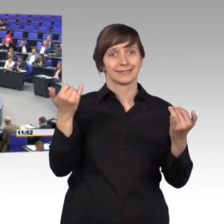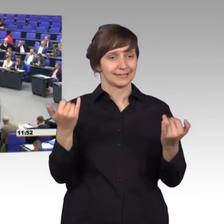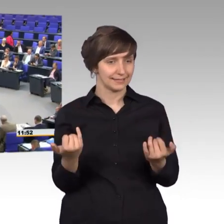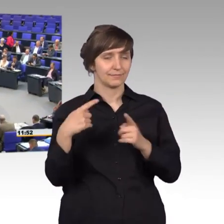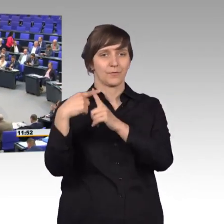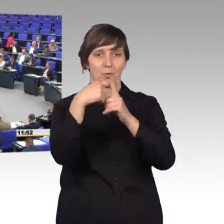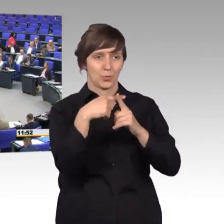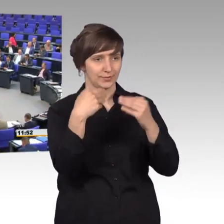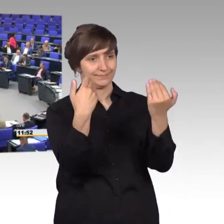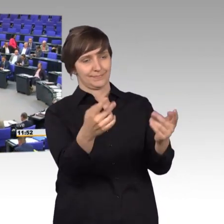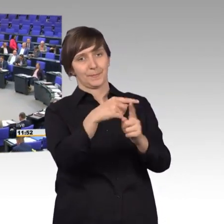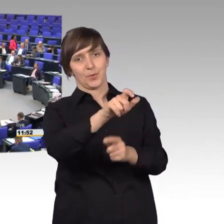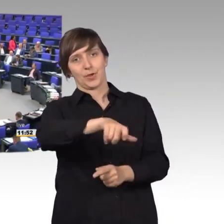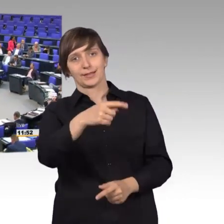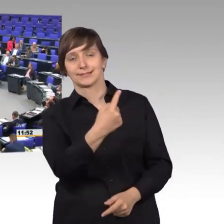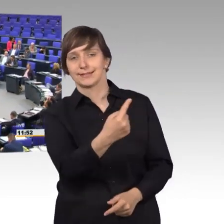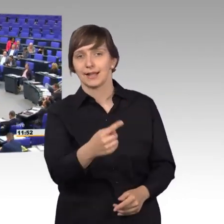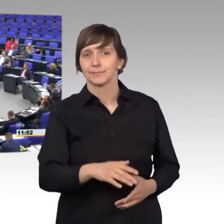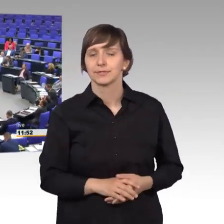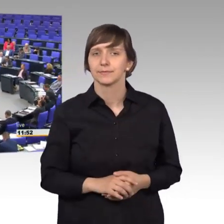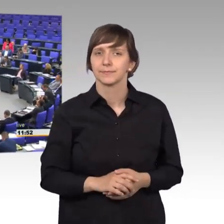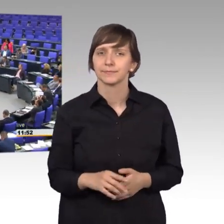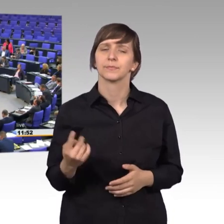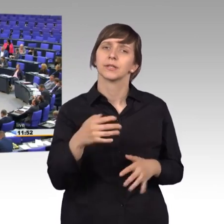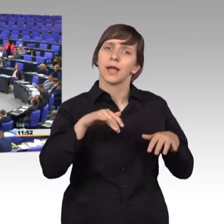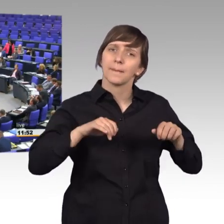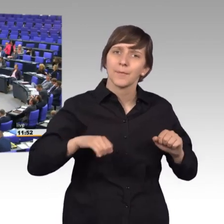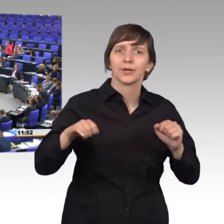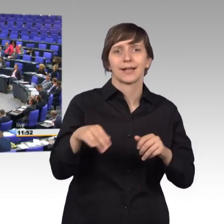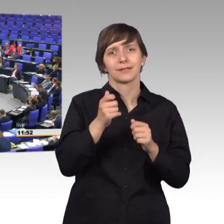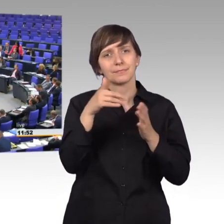Wir haben hier die Möglichkeit Ihnen ein paar Hinweise zu geben zu ihren